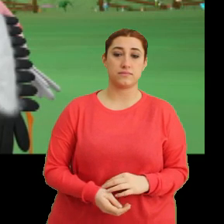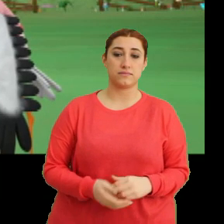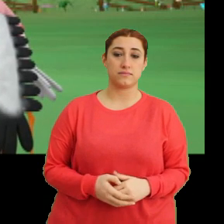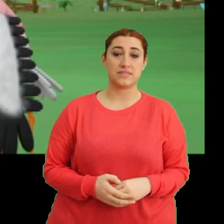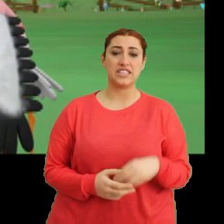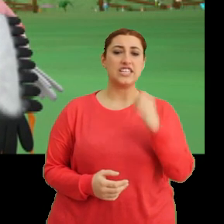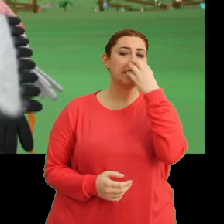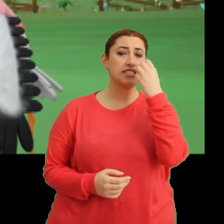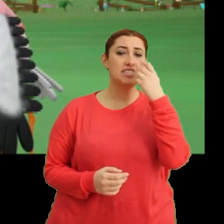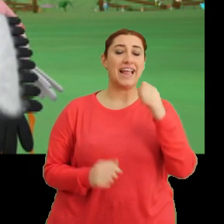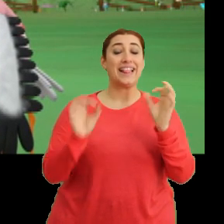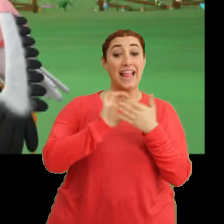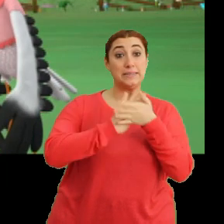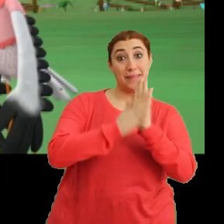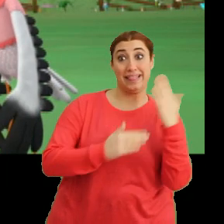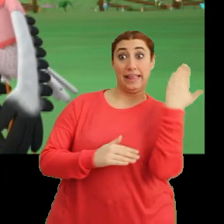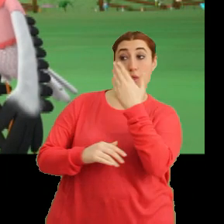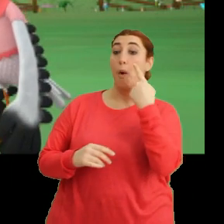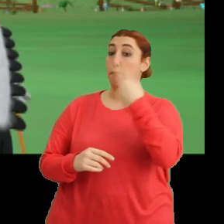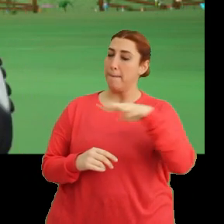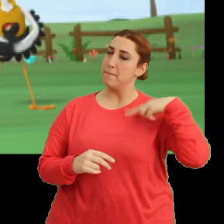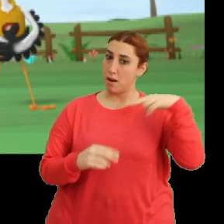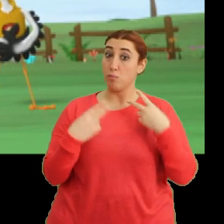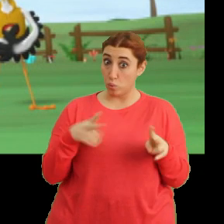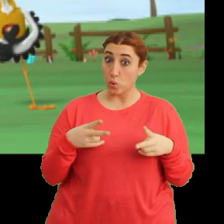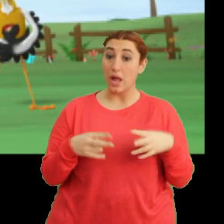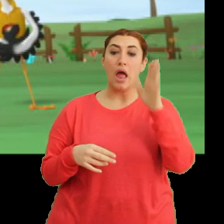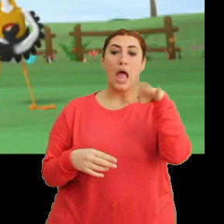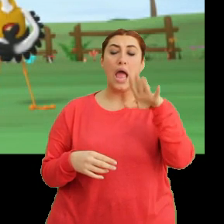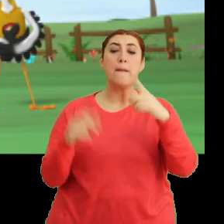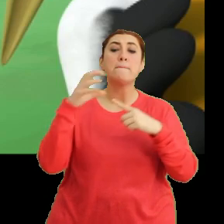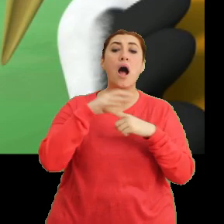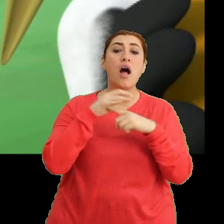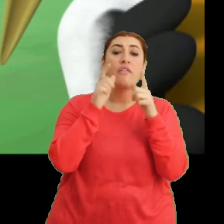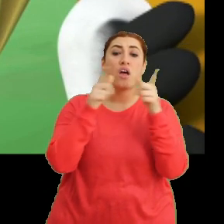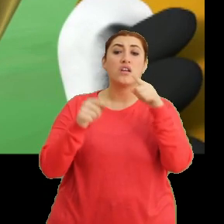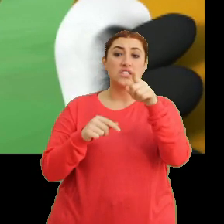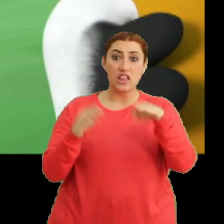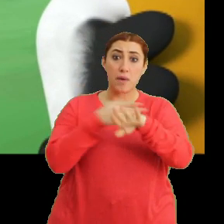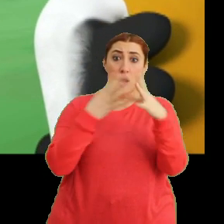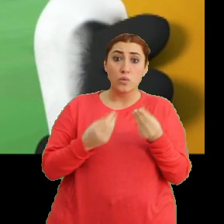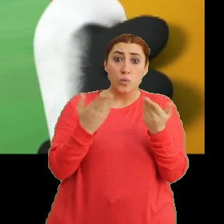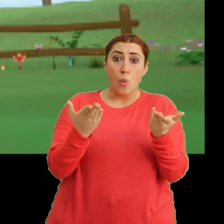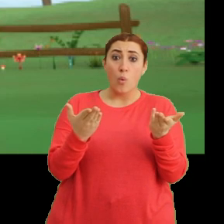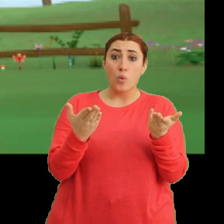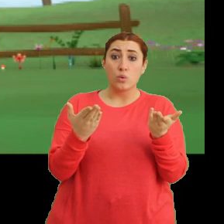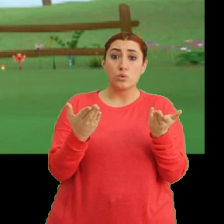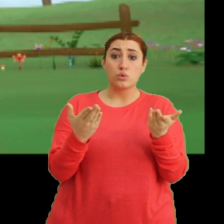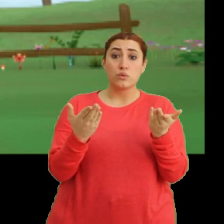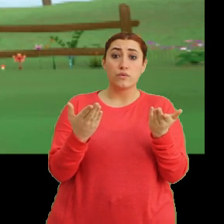Çiçeğe ders dönüşü birlikte bakarız olur mu? Tak tak. Hey Mantar. Sen de mi geç kaldın? Hı hı.